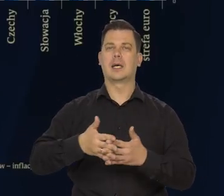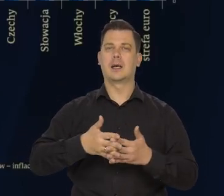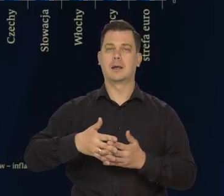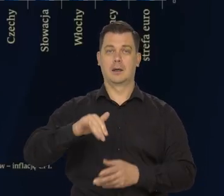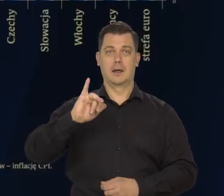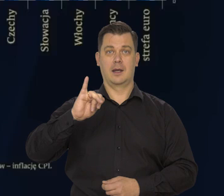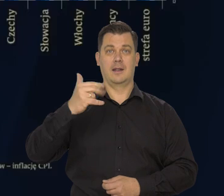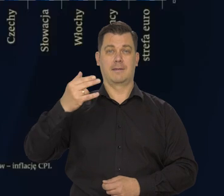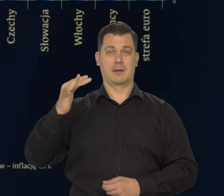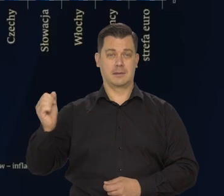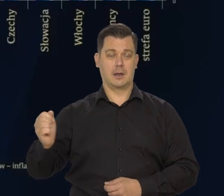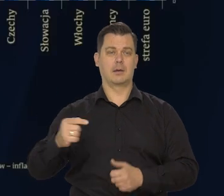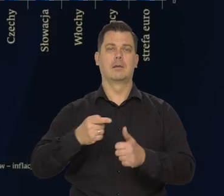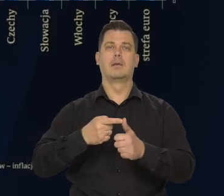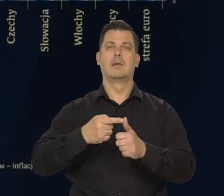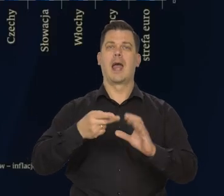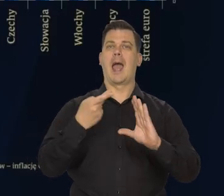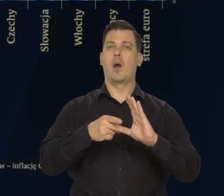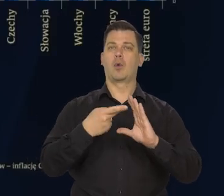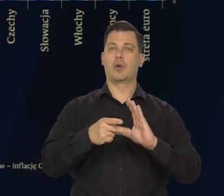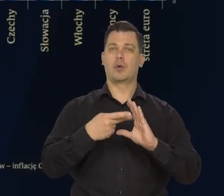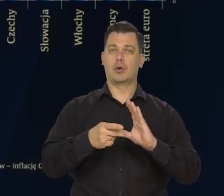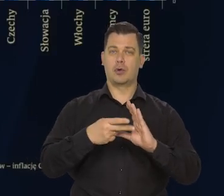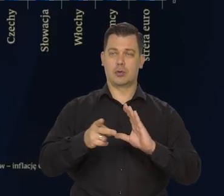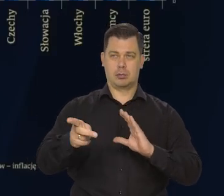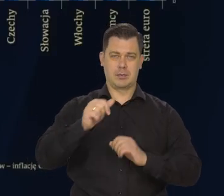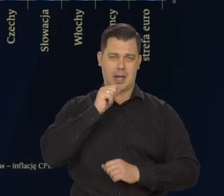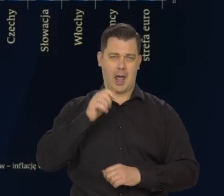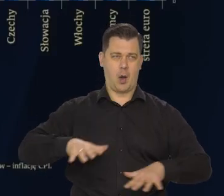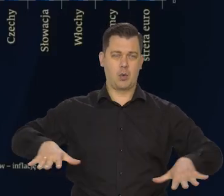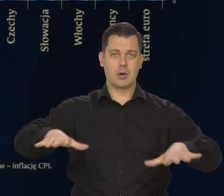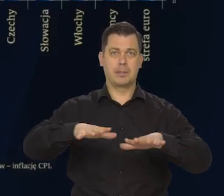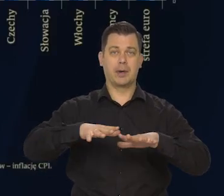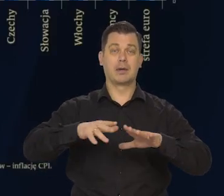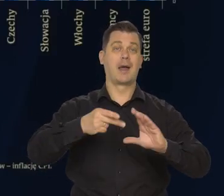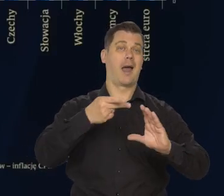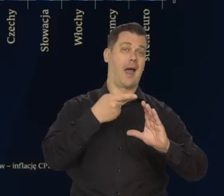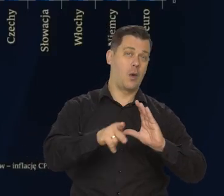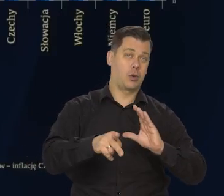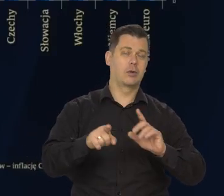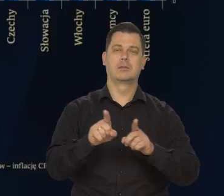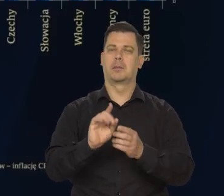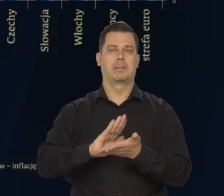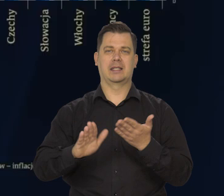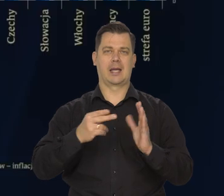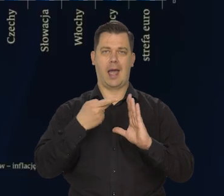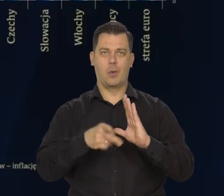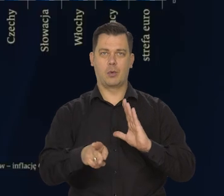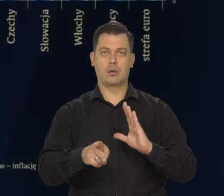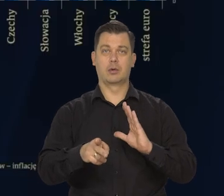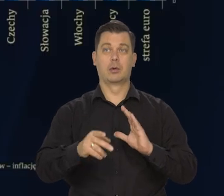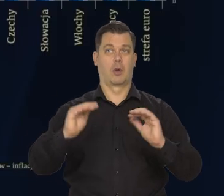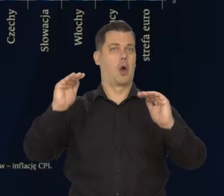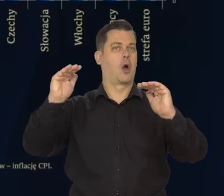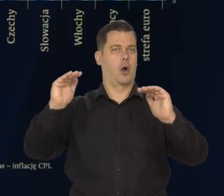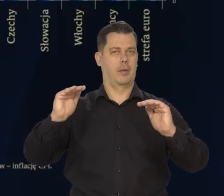Strefie Euro..., Europejskiej gospodarka poza strefą euro. Obniżyła się.